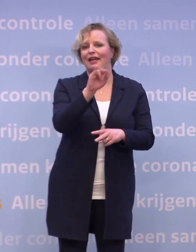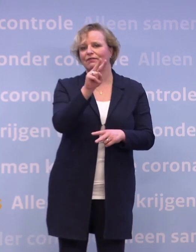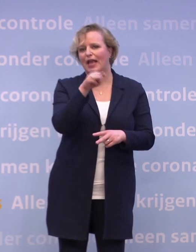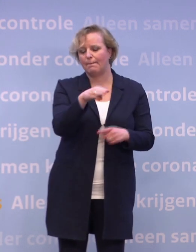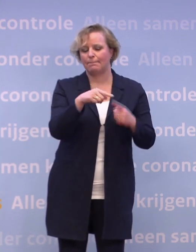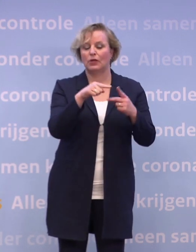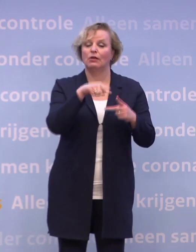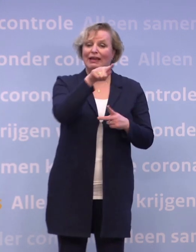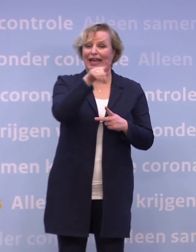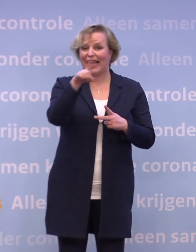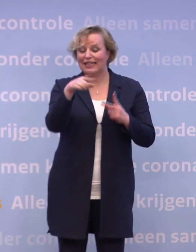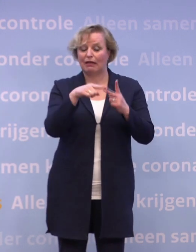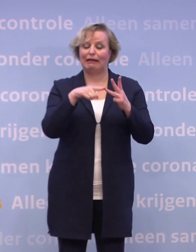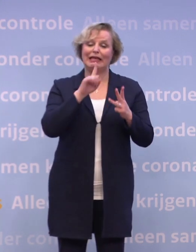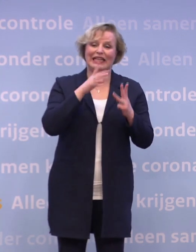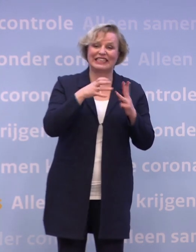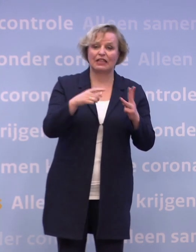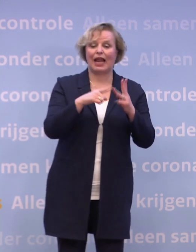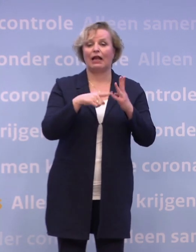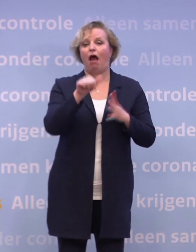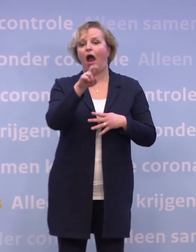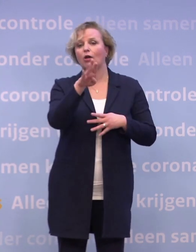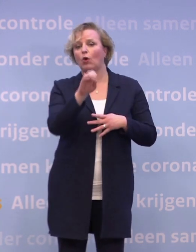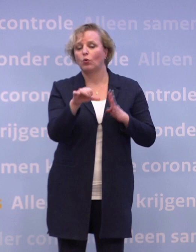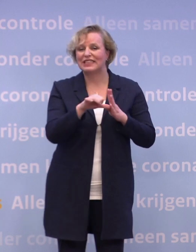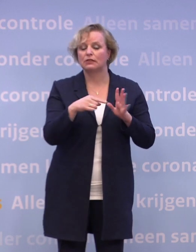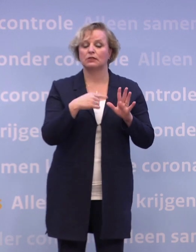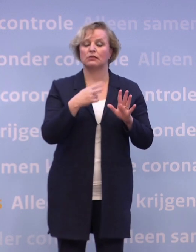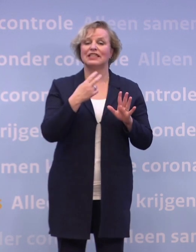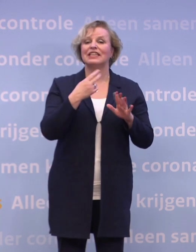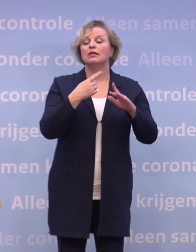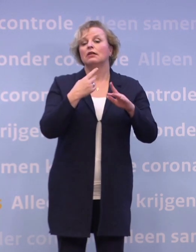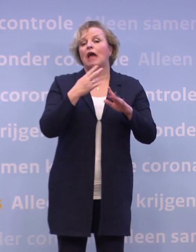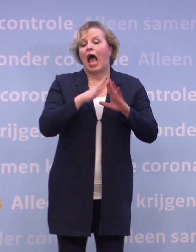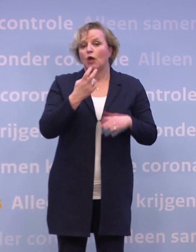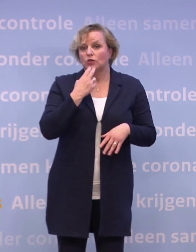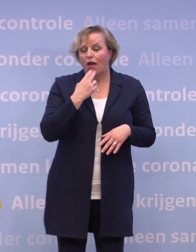...de instellingen, arbodiensten, de bedrijfsartsen, de huisartsen... ...en de ziekenhuizen over de uitvoering.